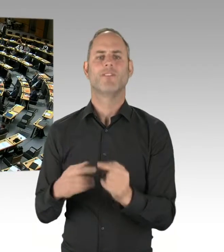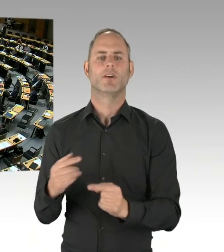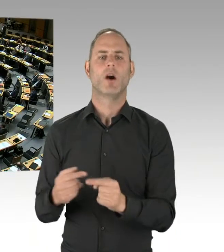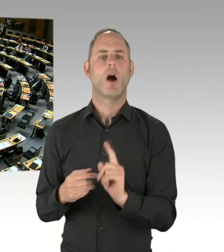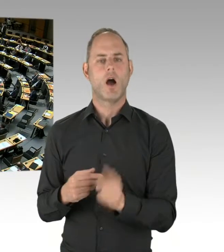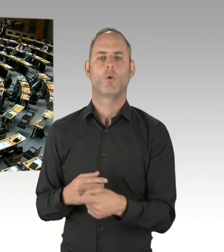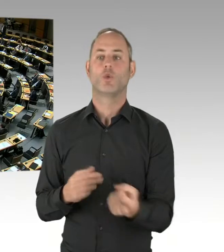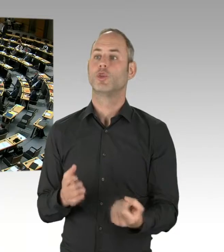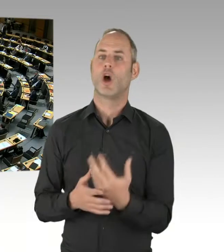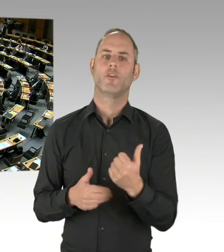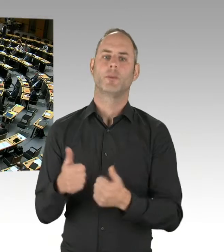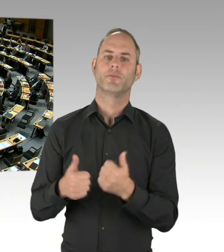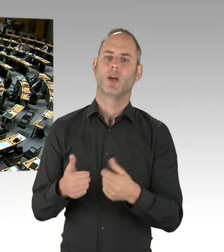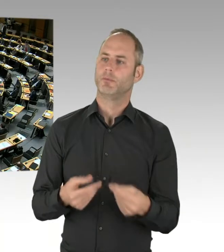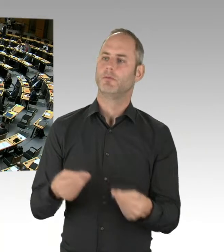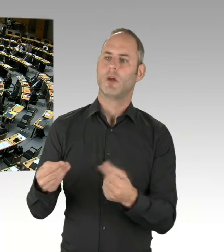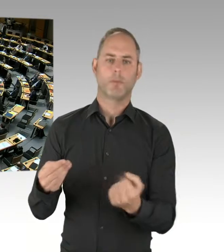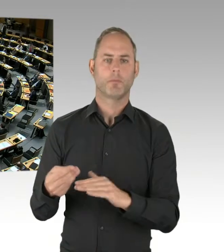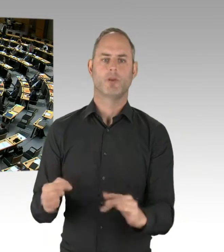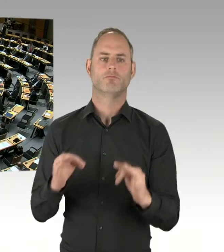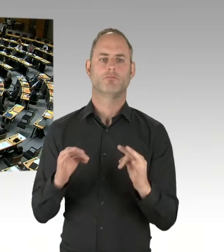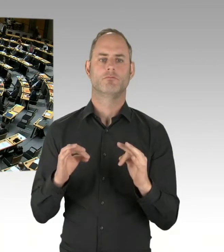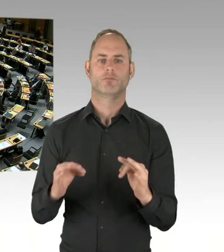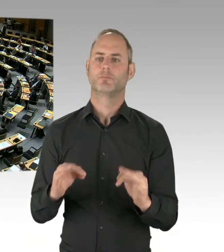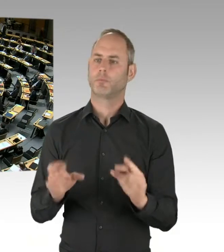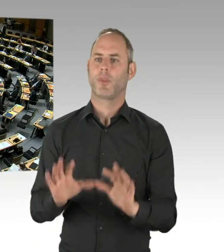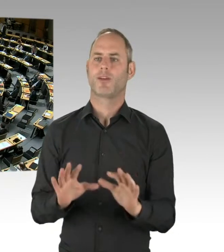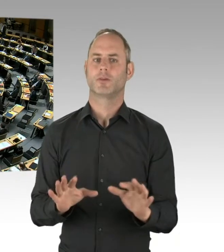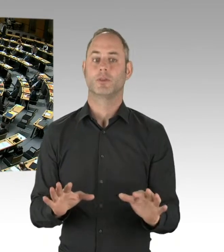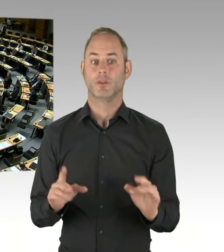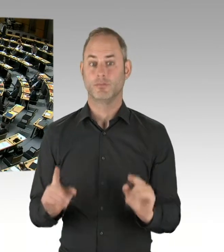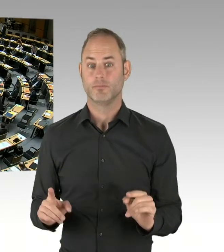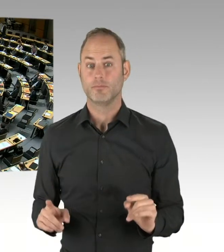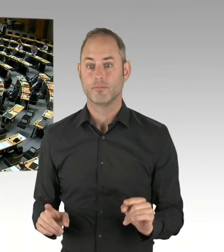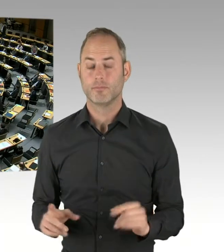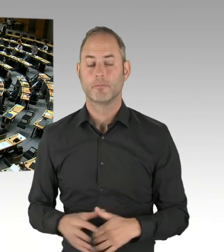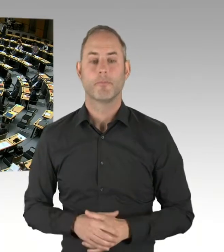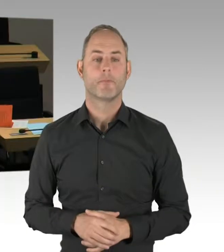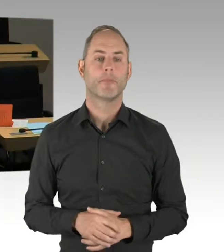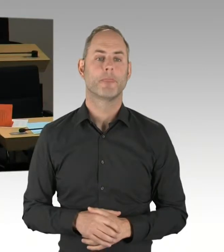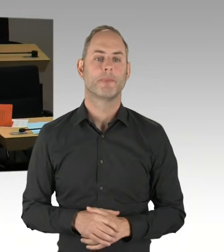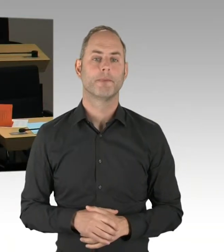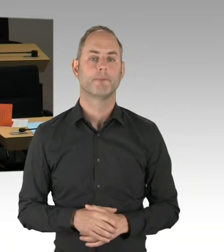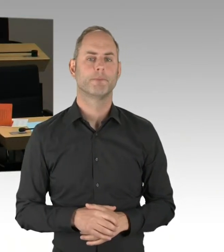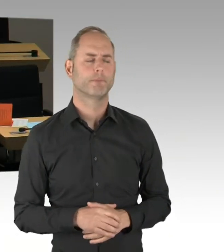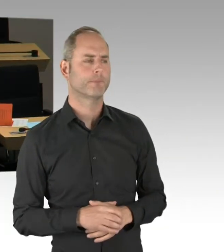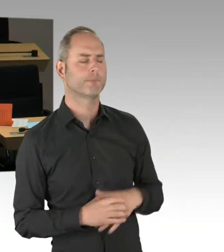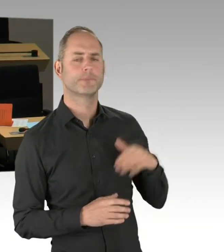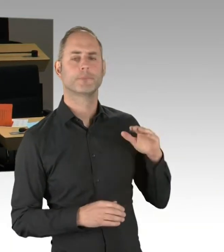von der CDU-Fraktion. Bitte schön, Herr Kollege. (Rednerwechsel) Vielen Dank, Herr Präsident. Danke, Herr Staatssekretär. Ich frage Sie,